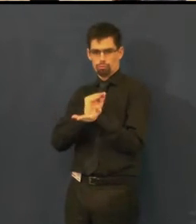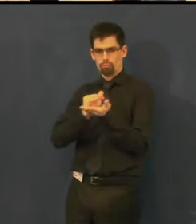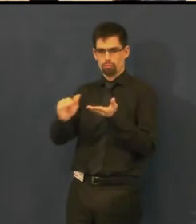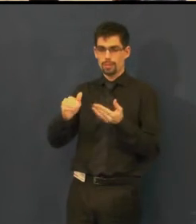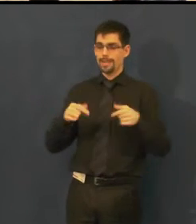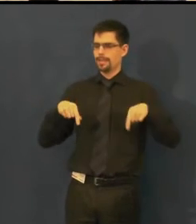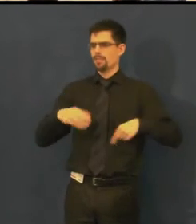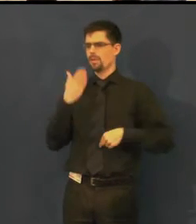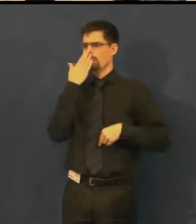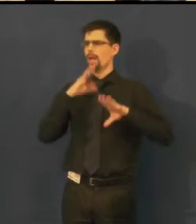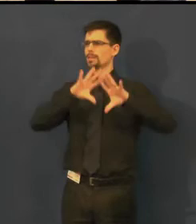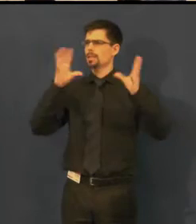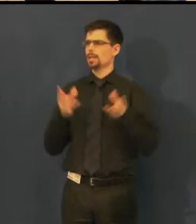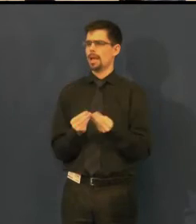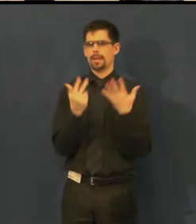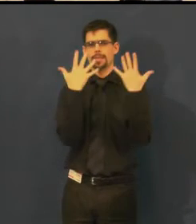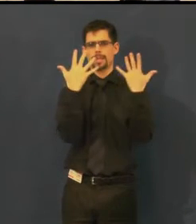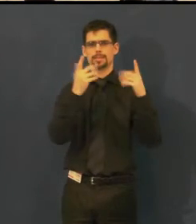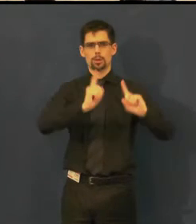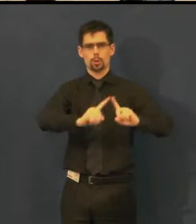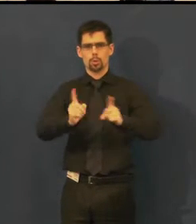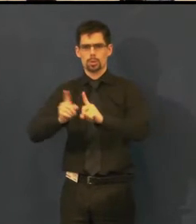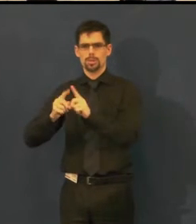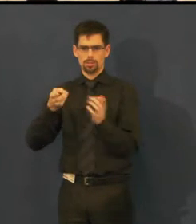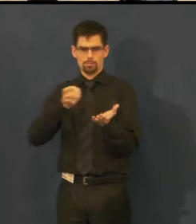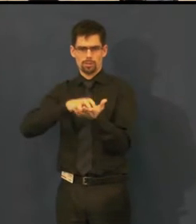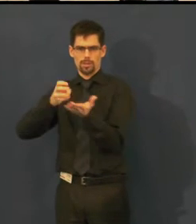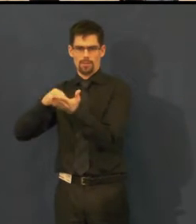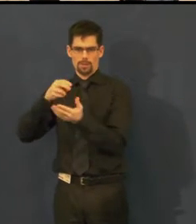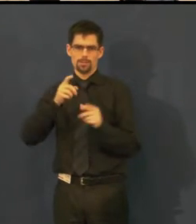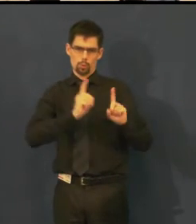je to teď asi 10 titulů, které můžeme nabídnout.